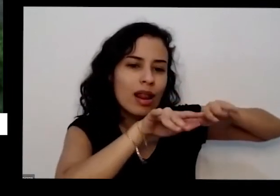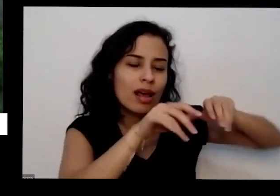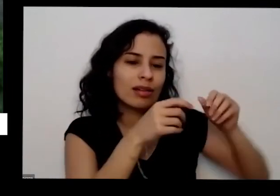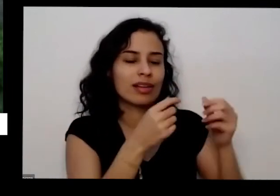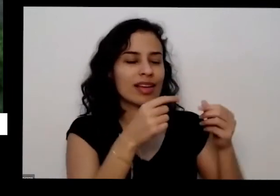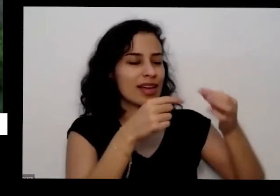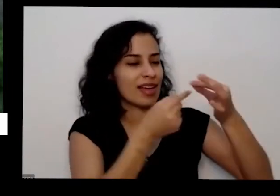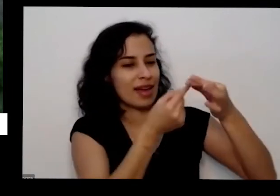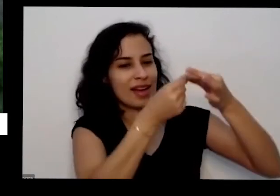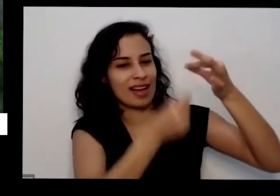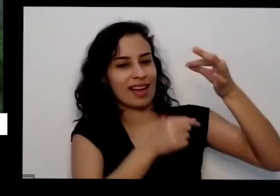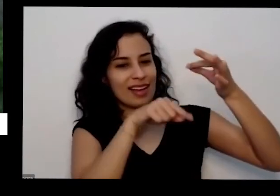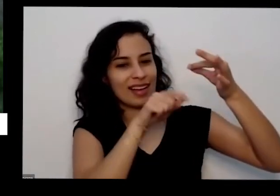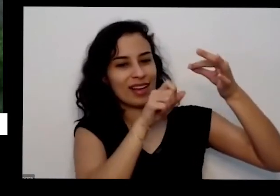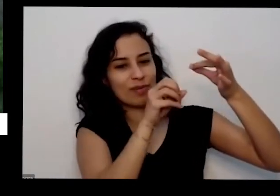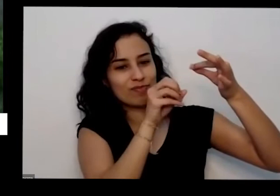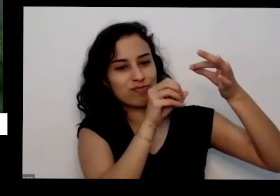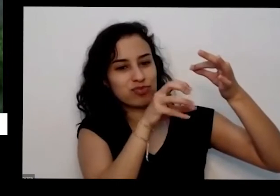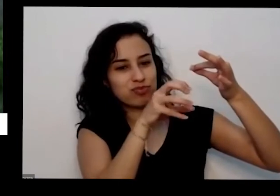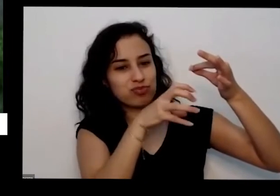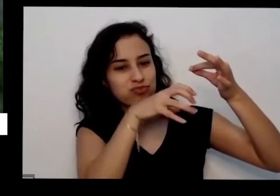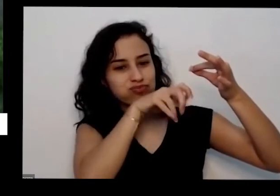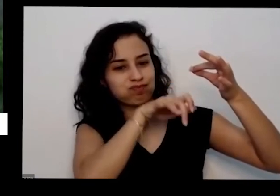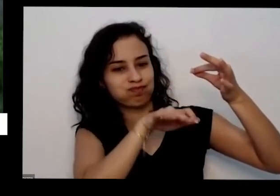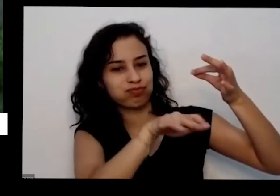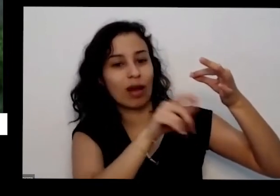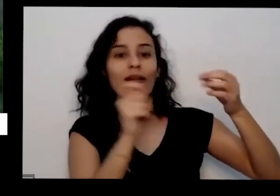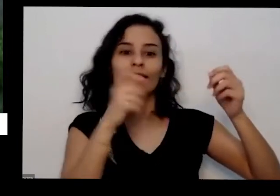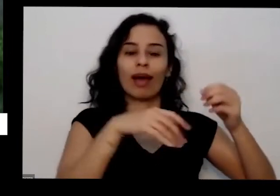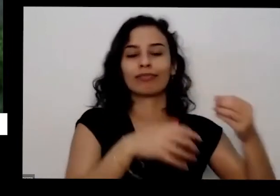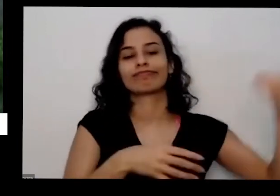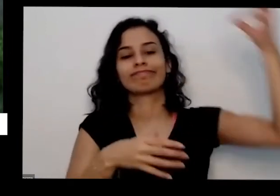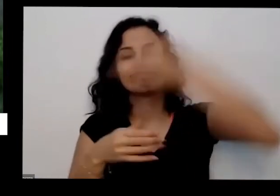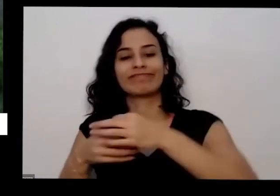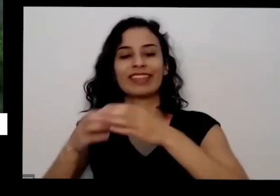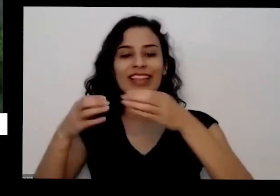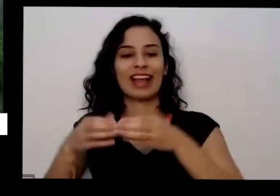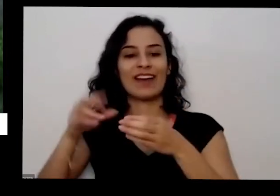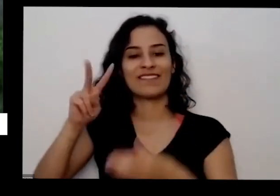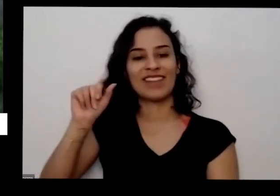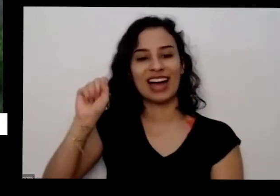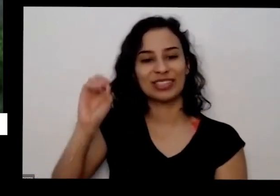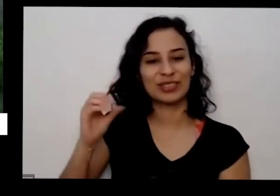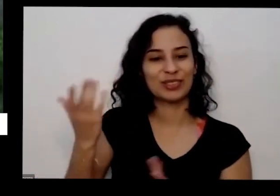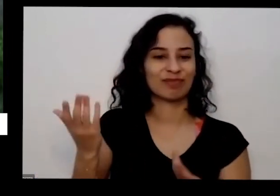vasilha que você quiser o vaso maior Puxão e dar de presente as pessoas não vende você